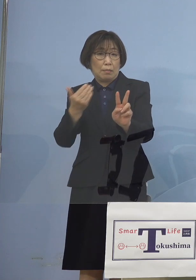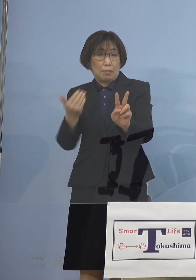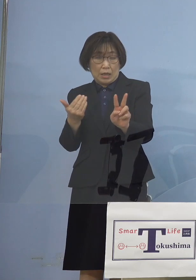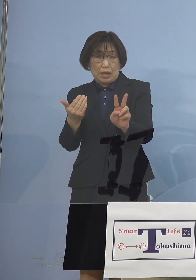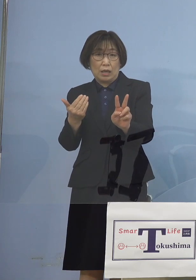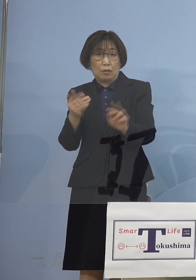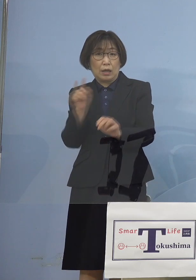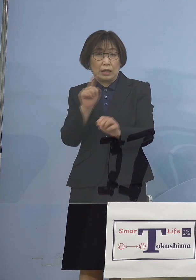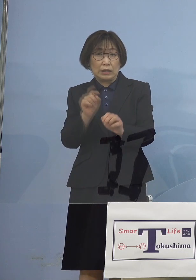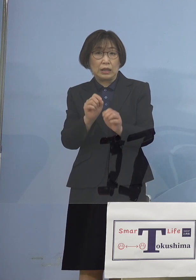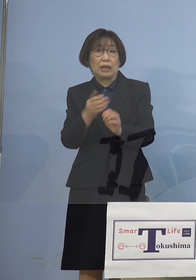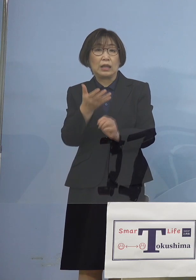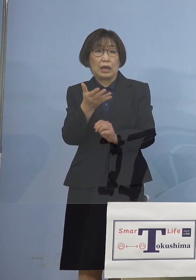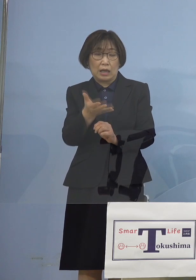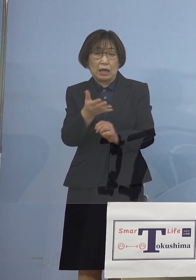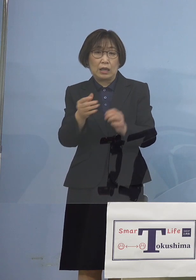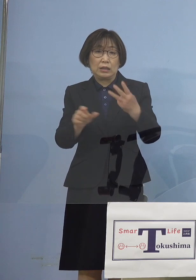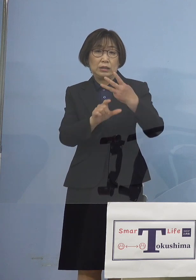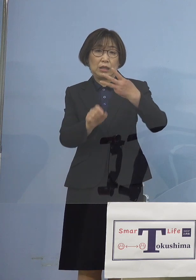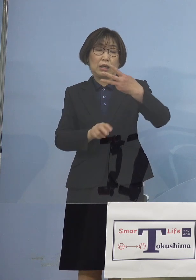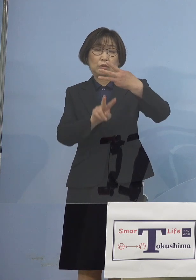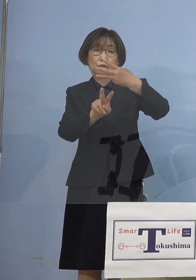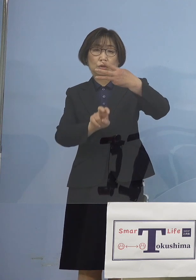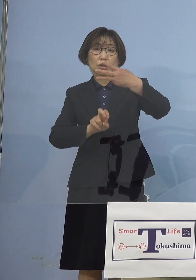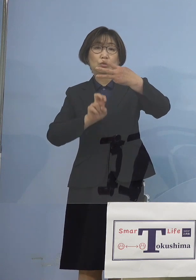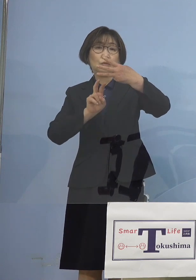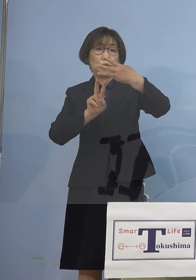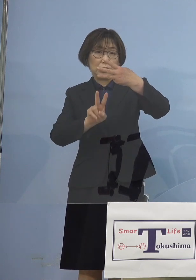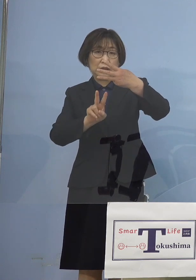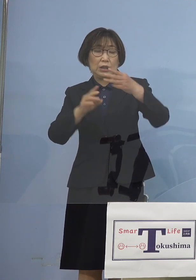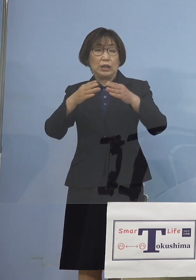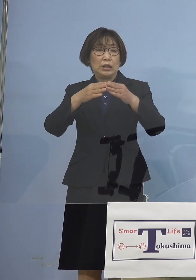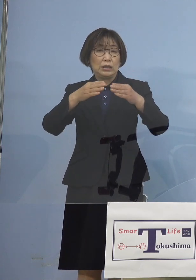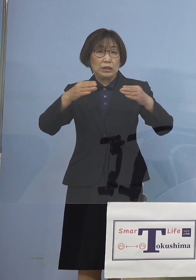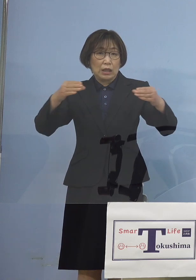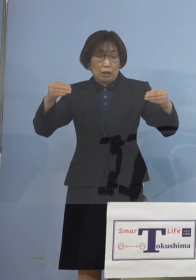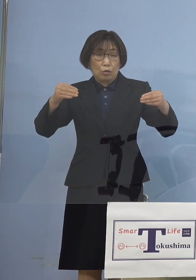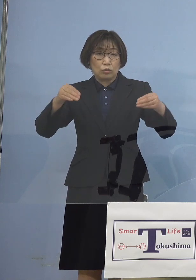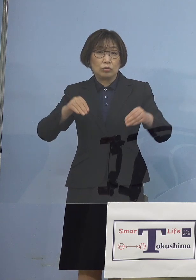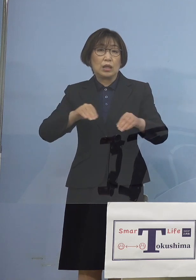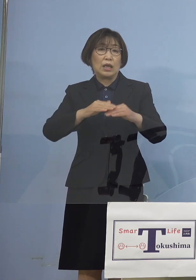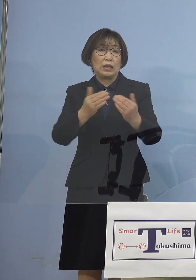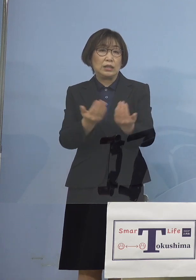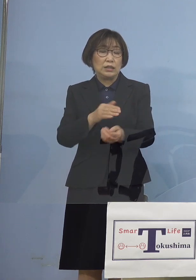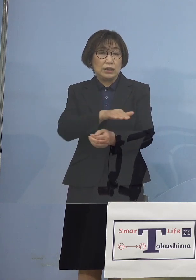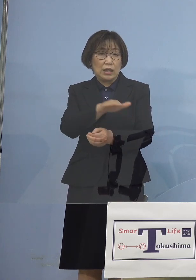3月22日全国で一斉に 2度目の「緊急事態宣言」